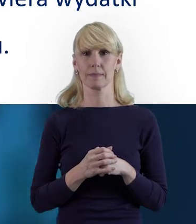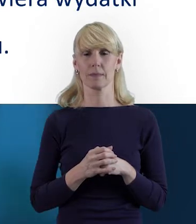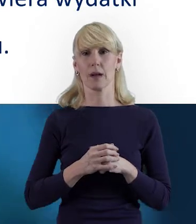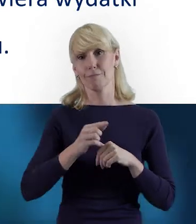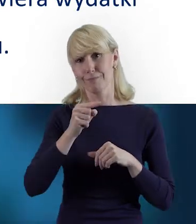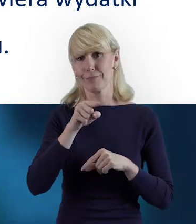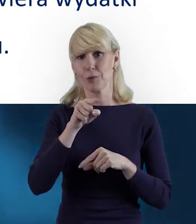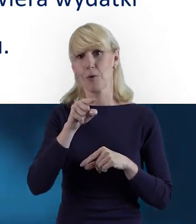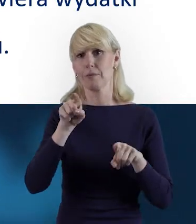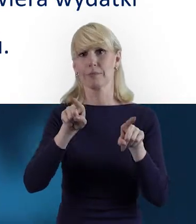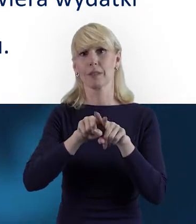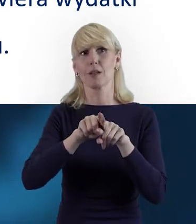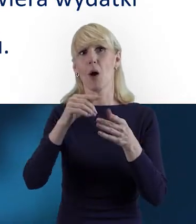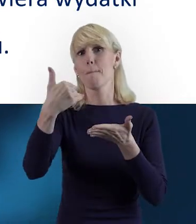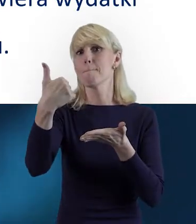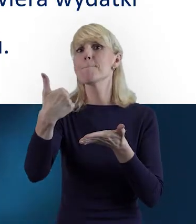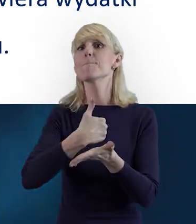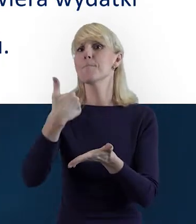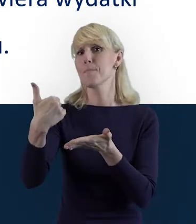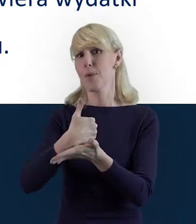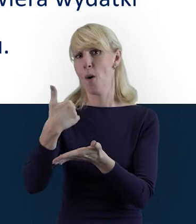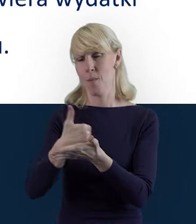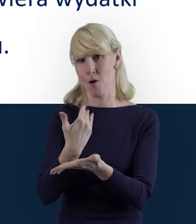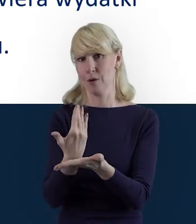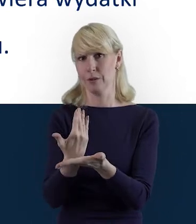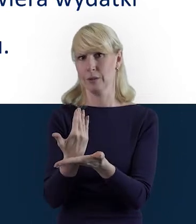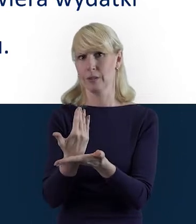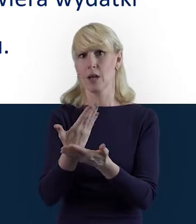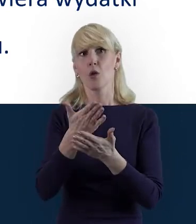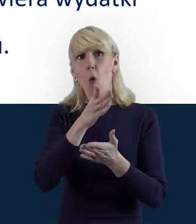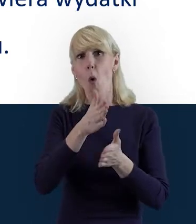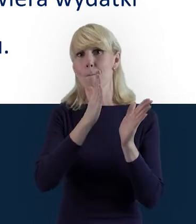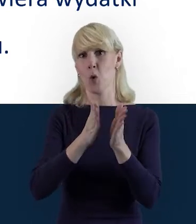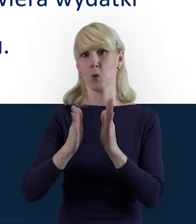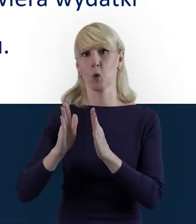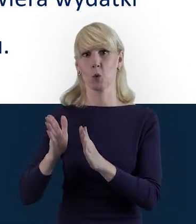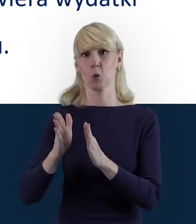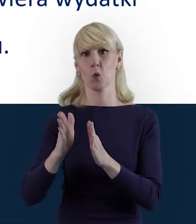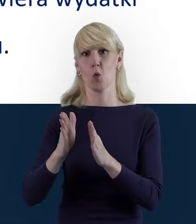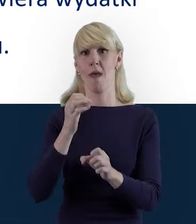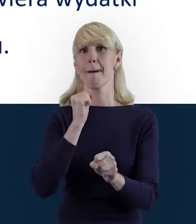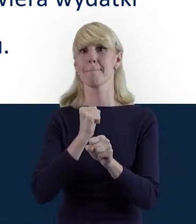Traktujmy go jako narzędzie pomocne, takie porządkujące właśnie naszą pracę.